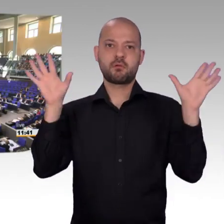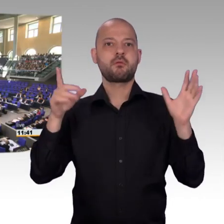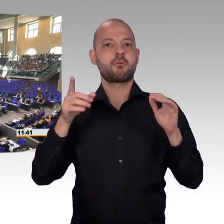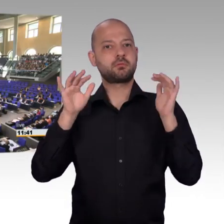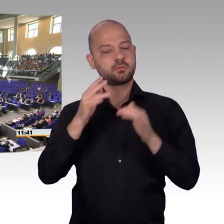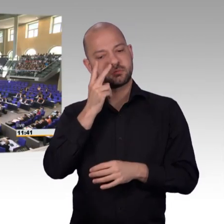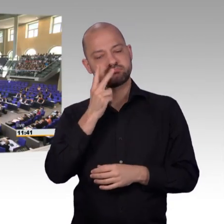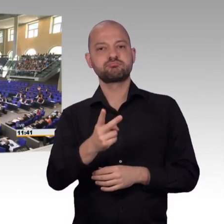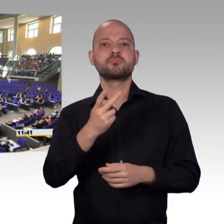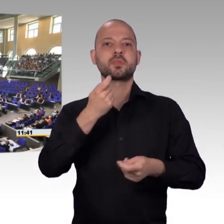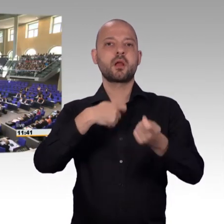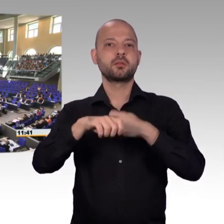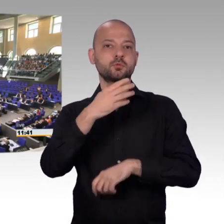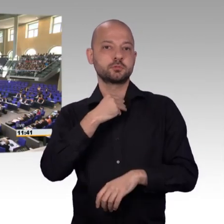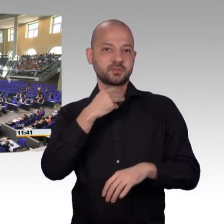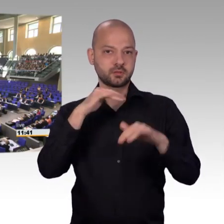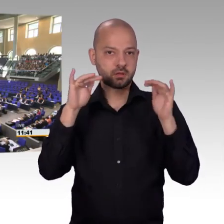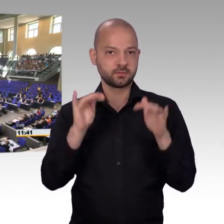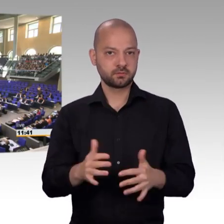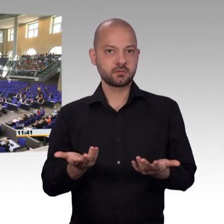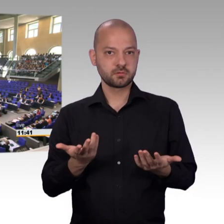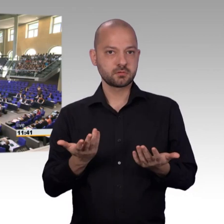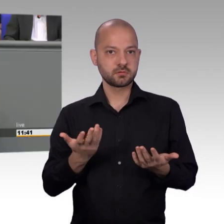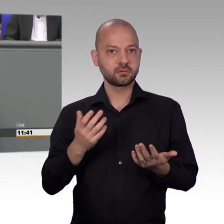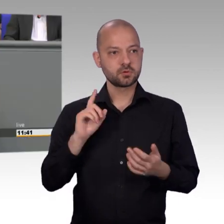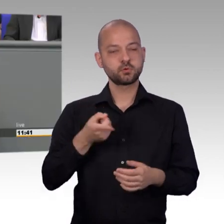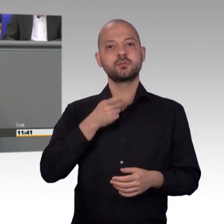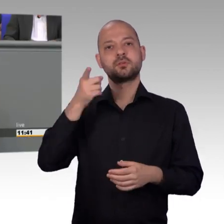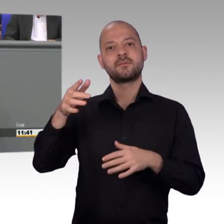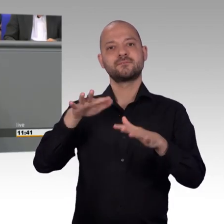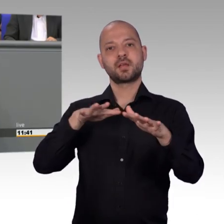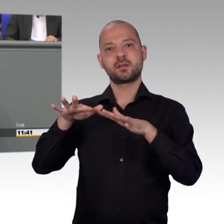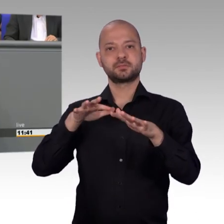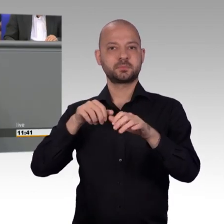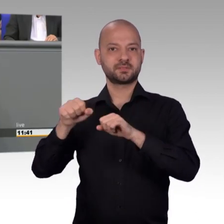bei den Fahrzeugführern und ich stelle jedenfalls fest, dass Rettungsgassen jetzt vermehrt gebildet werden.